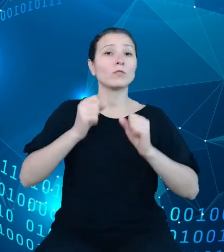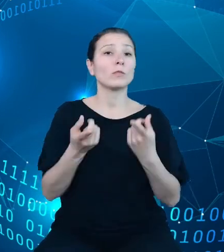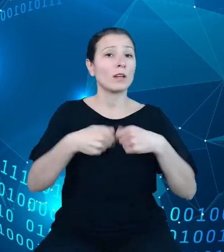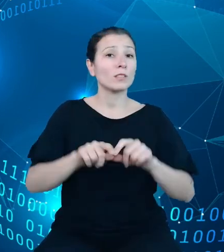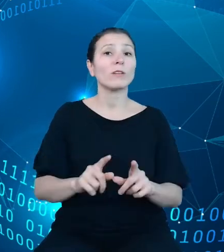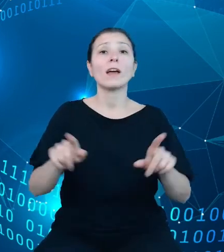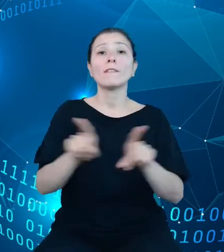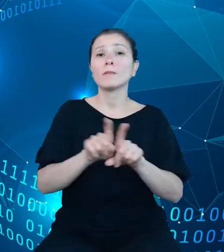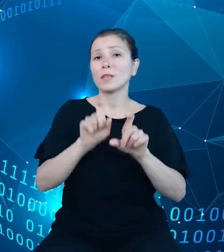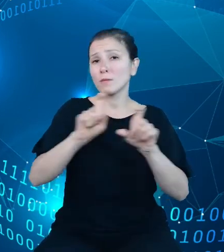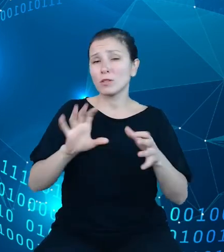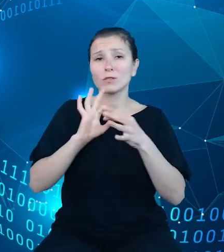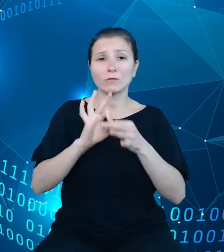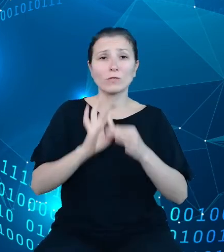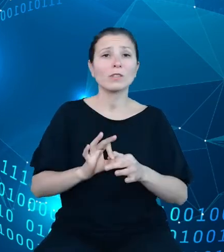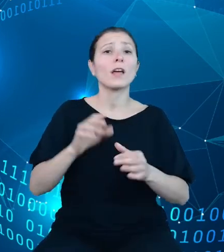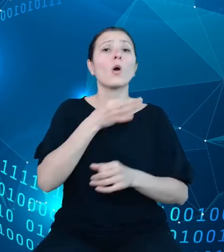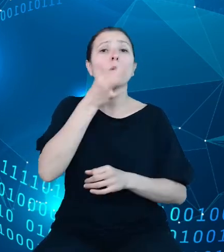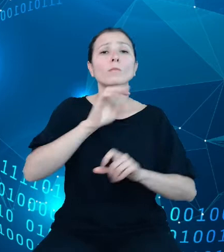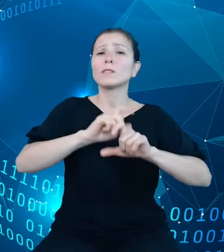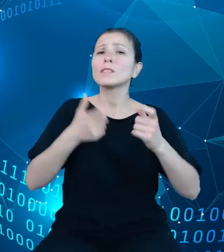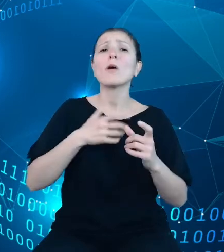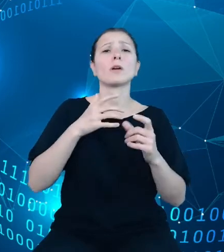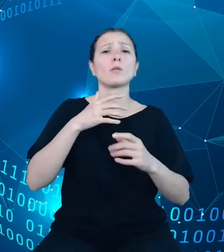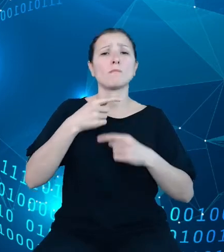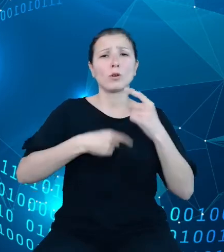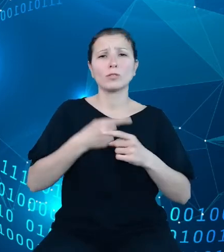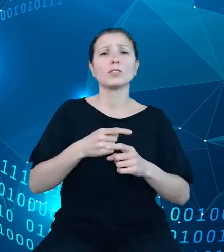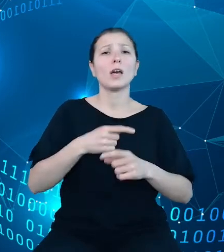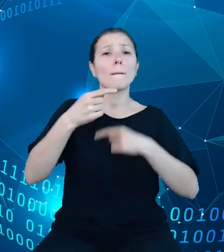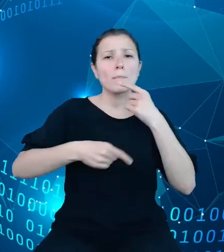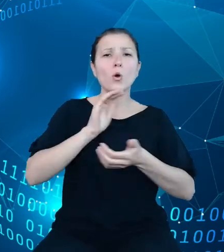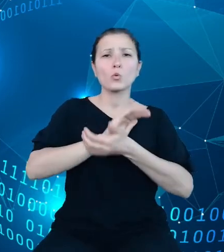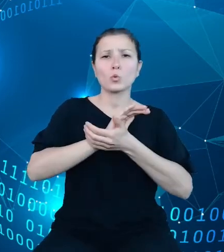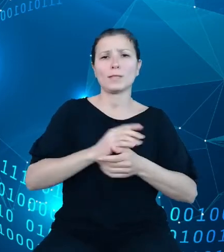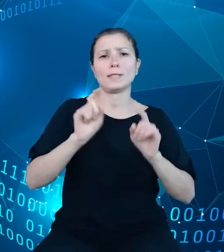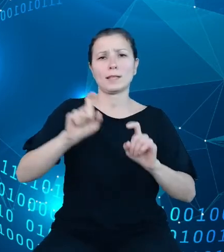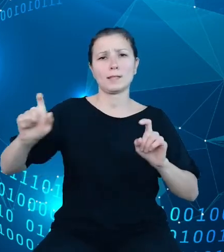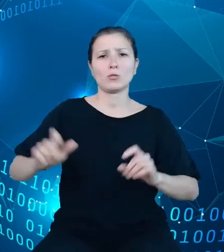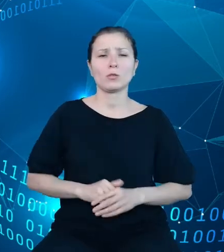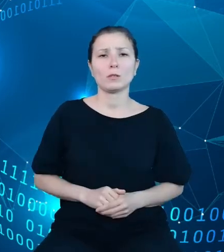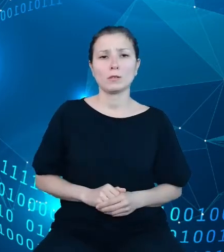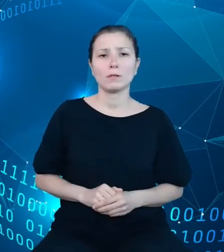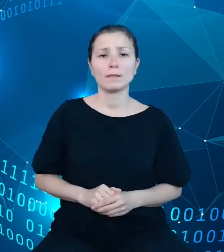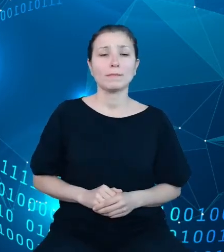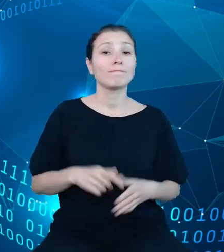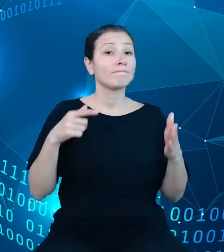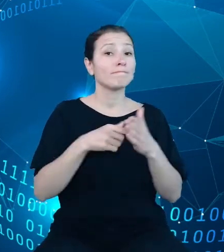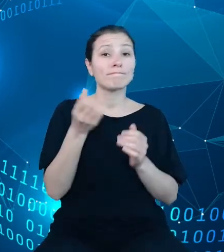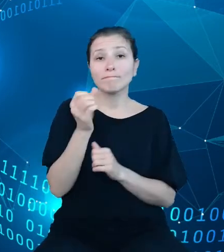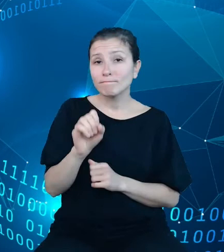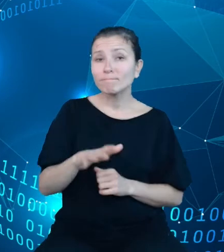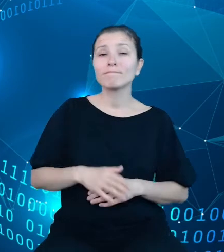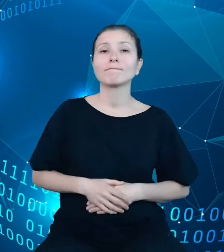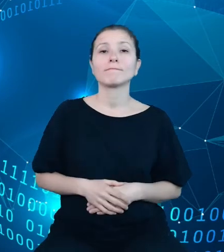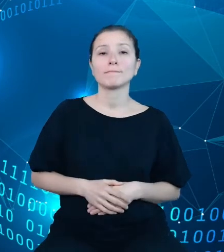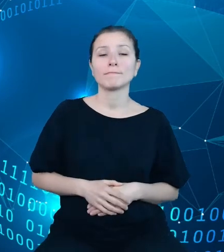modernizacji całego procesu produkcji statystycznej. Na tym slajdzie architektury